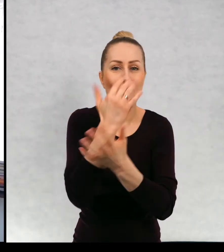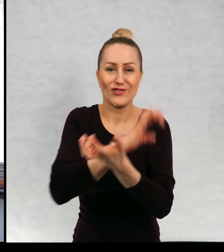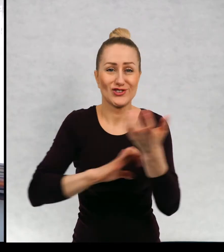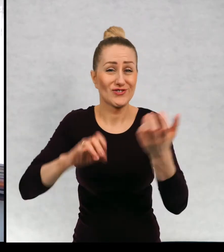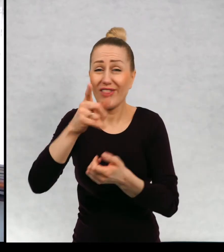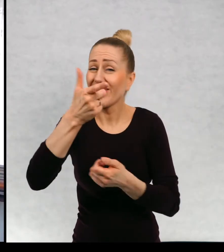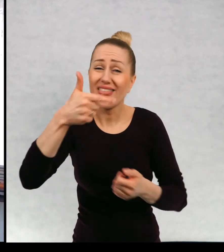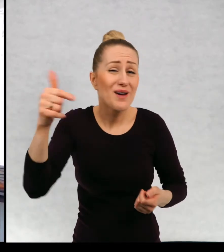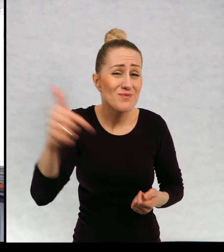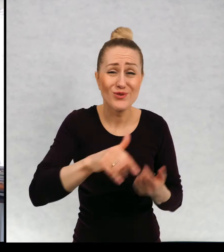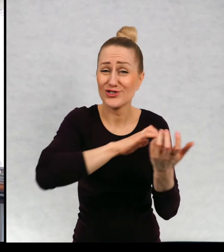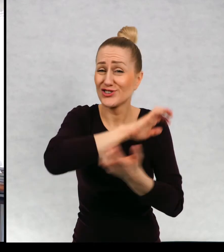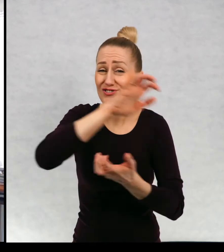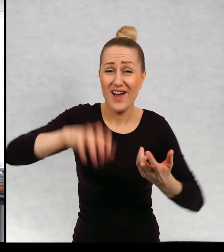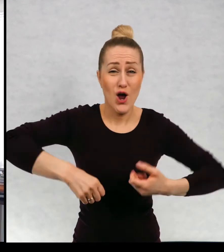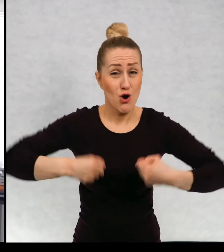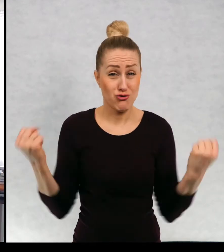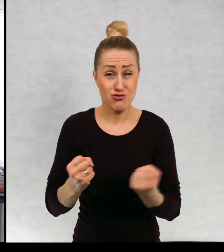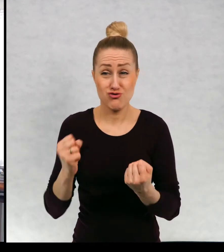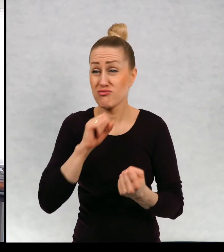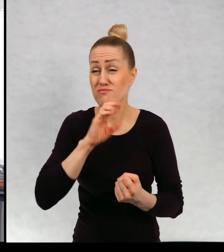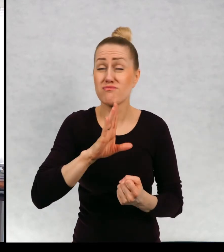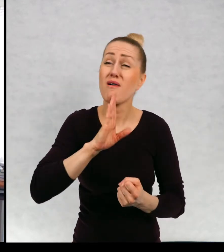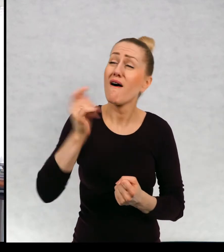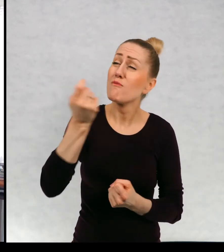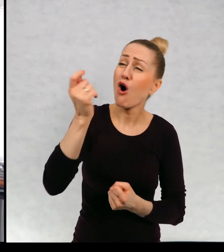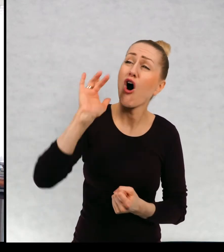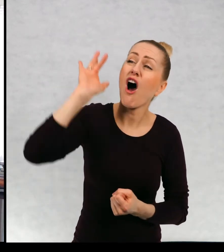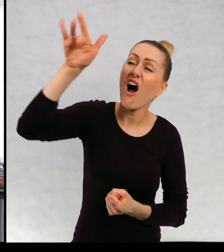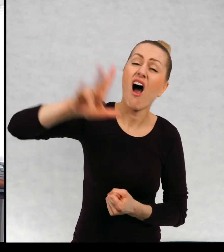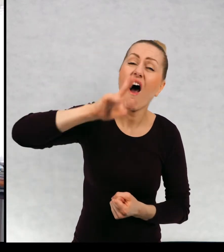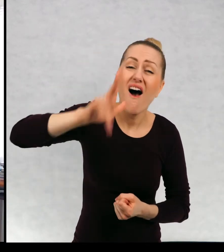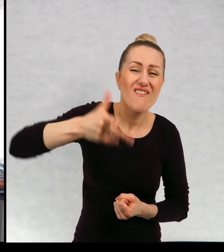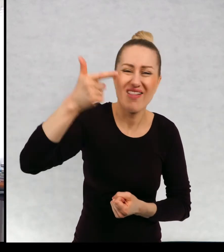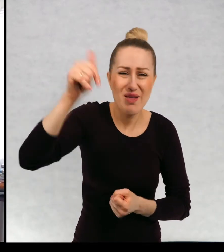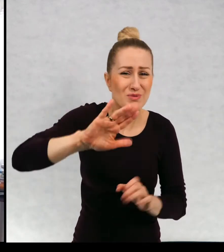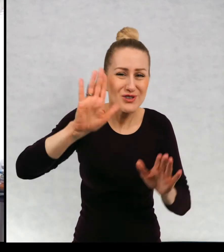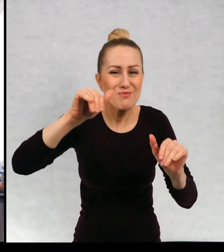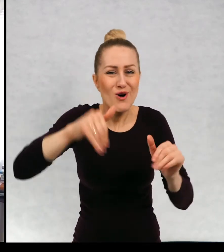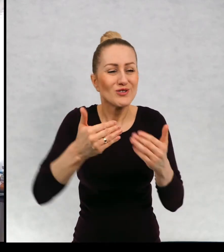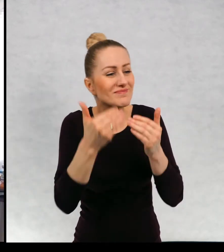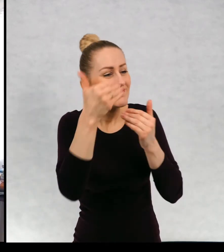To nie muszą być wielkie światy. To nie musi być od razu Afryka. To może być najbliższa wioska.